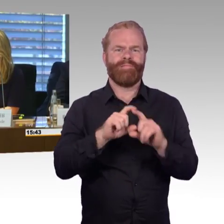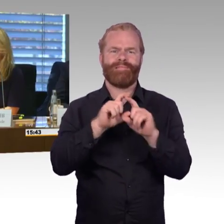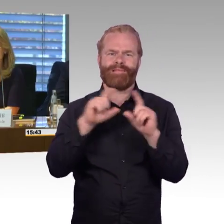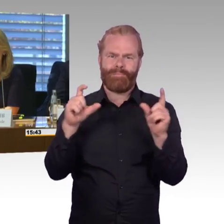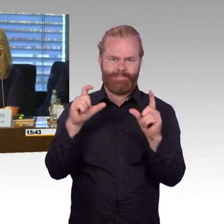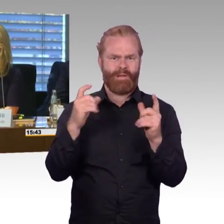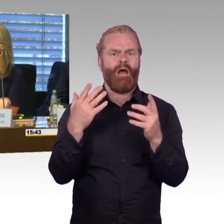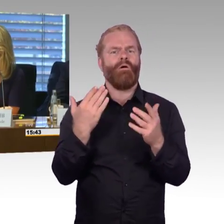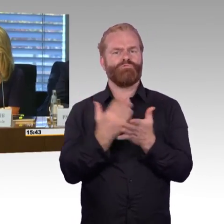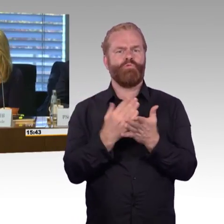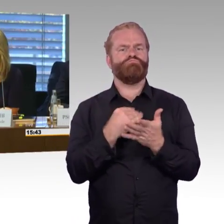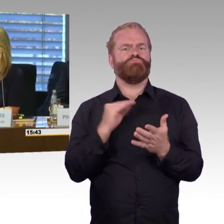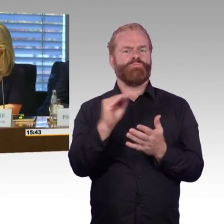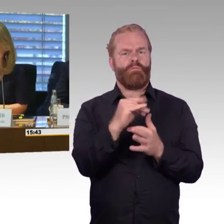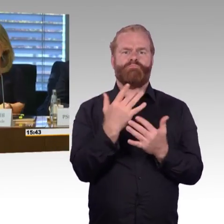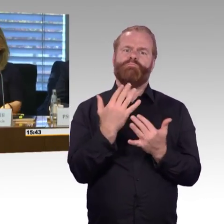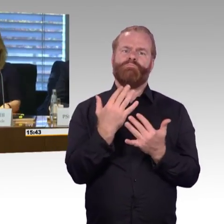zur nächsten Sitzung.